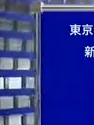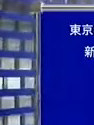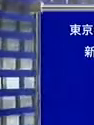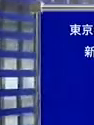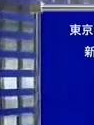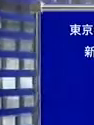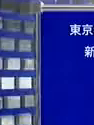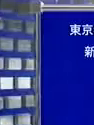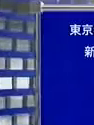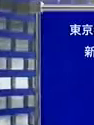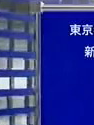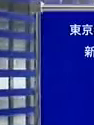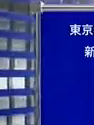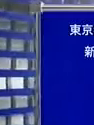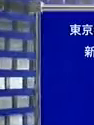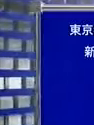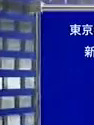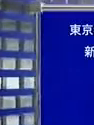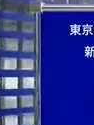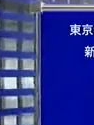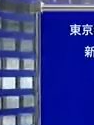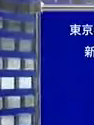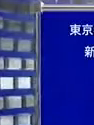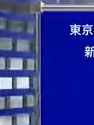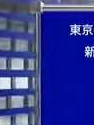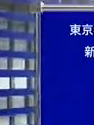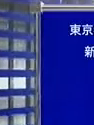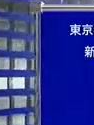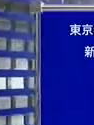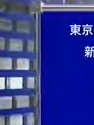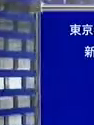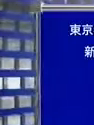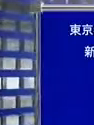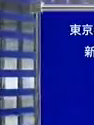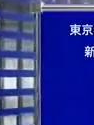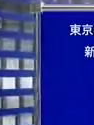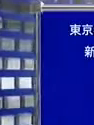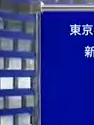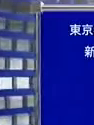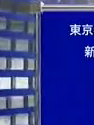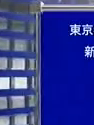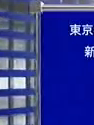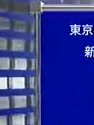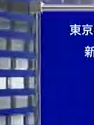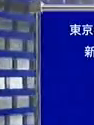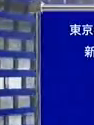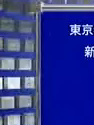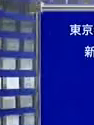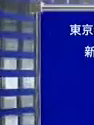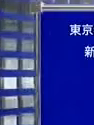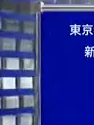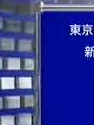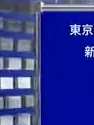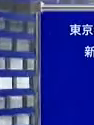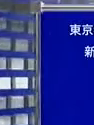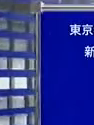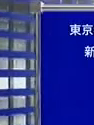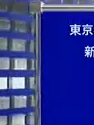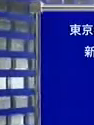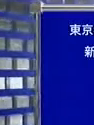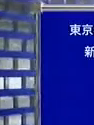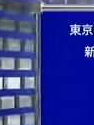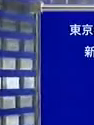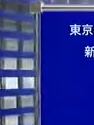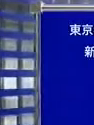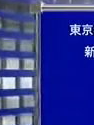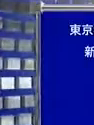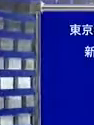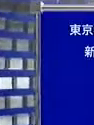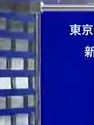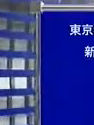会社員 講師 監査員 新しい日本代表幹事